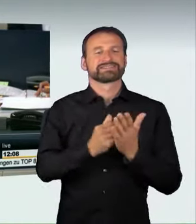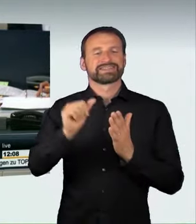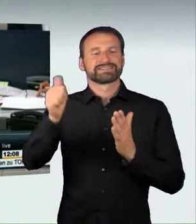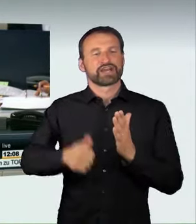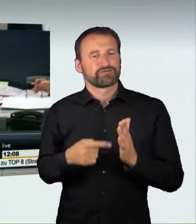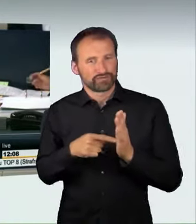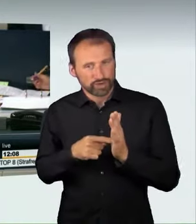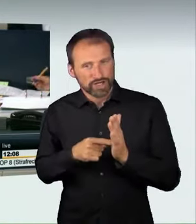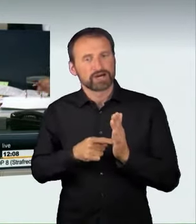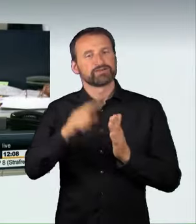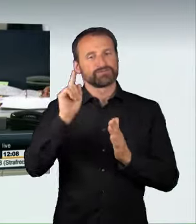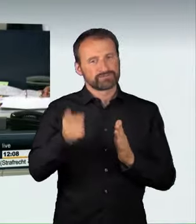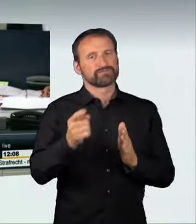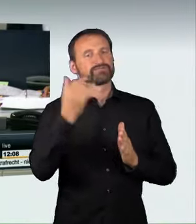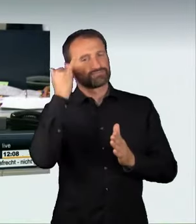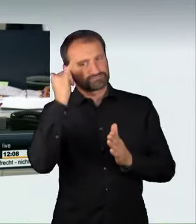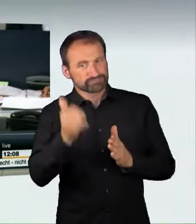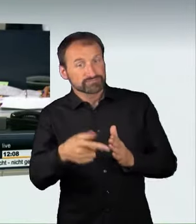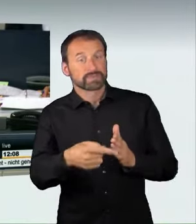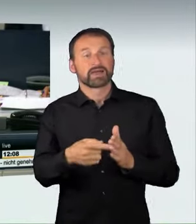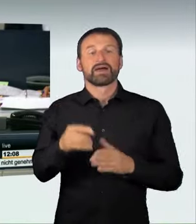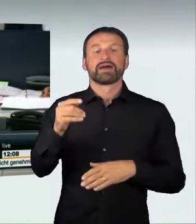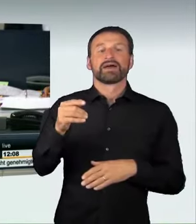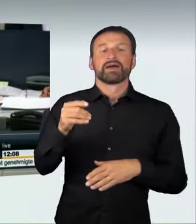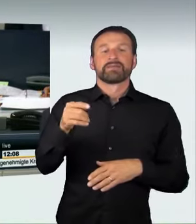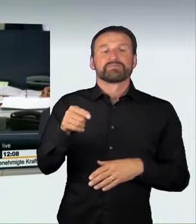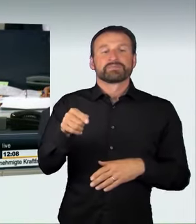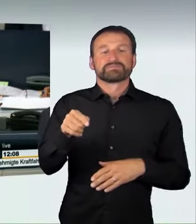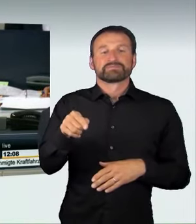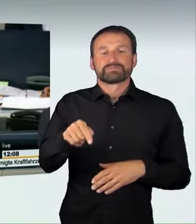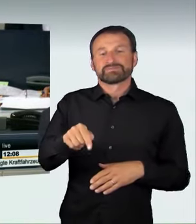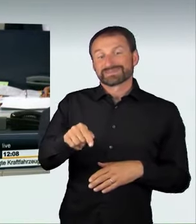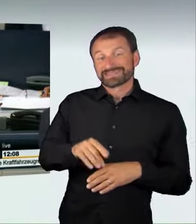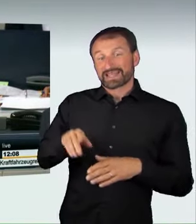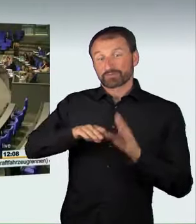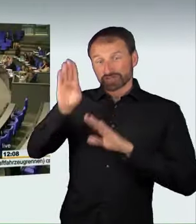mit dem Titel „Verkehrssicherheit erhöhen – Raserei und illegale Autorennen wirksam bekämpfen“.